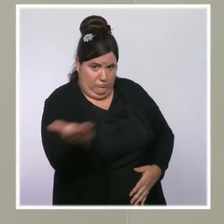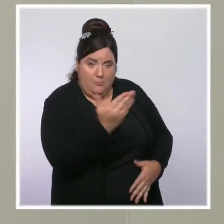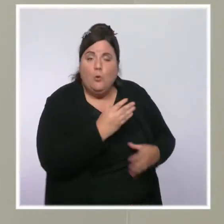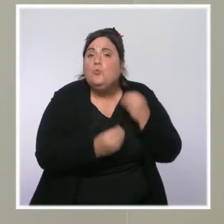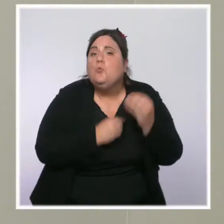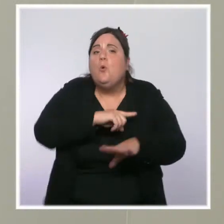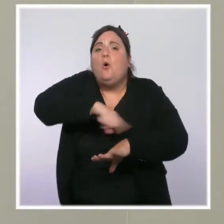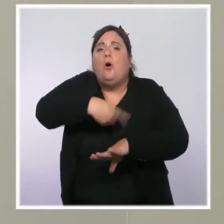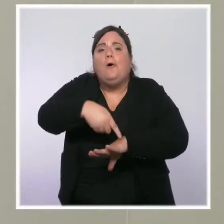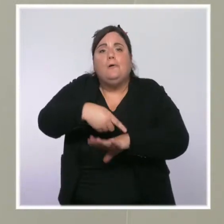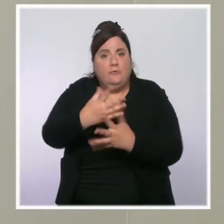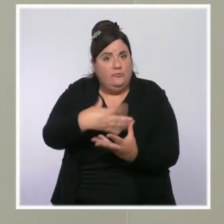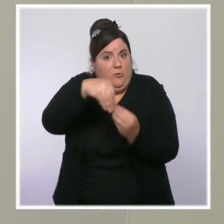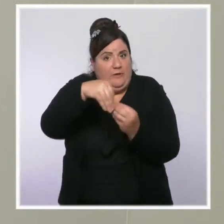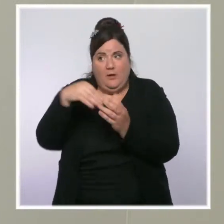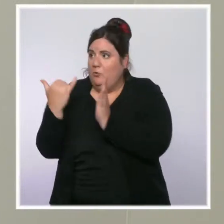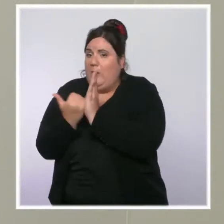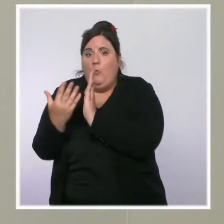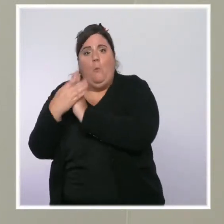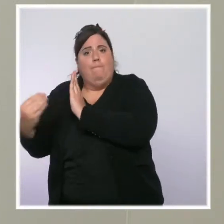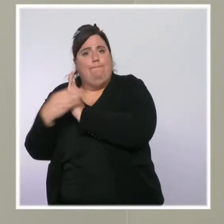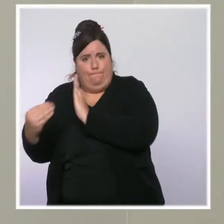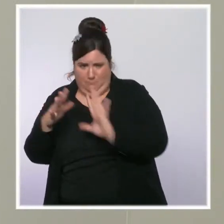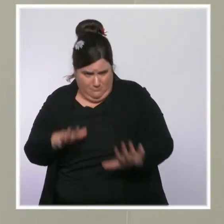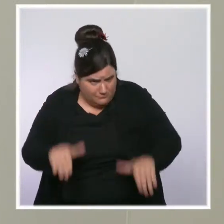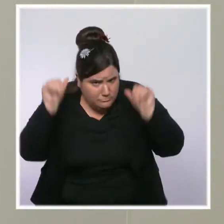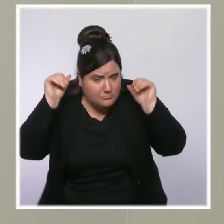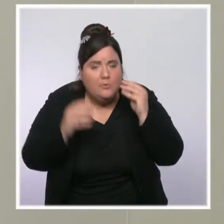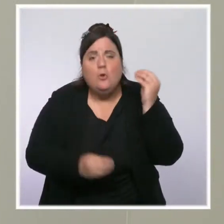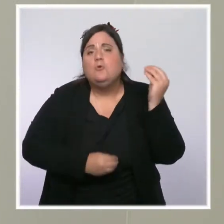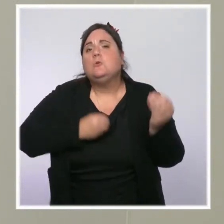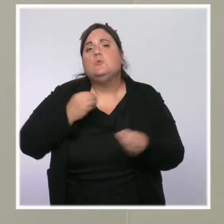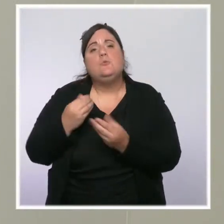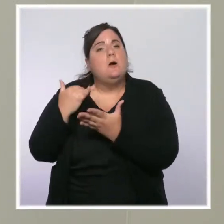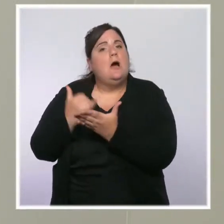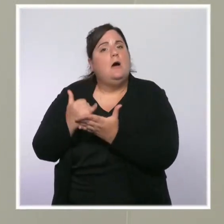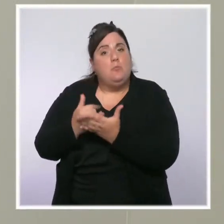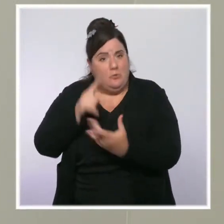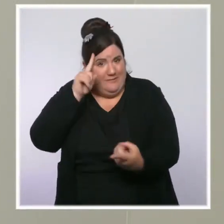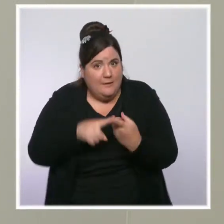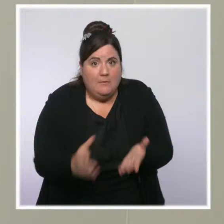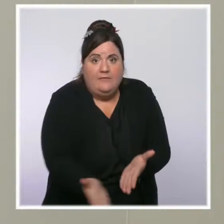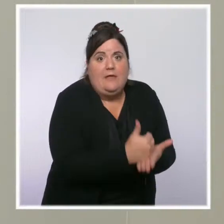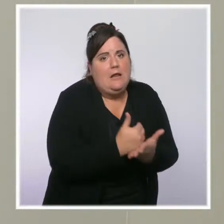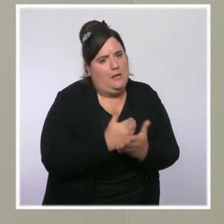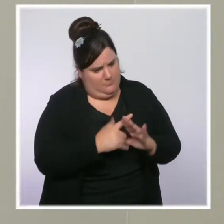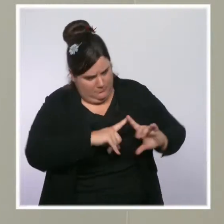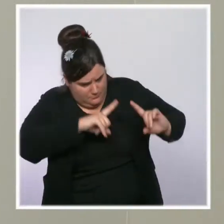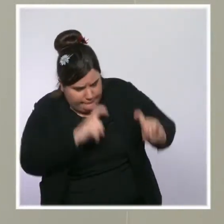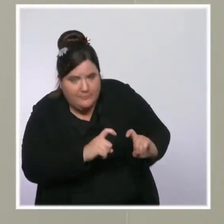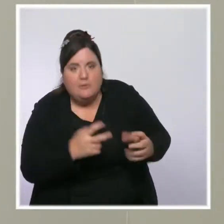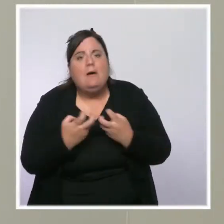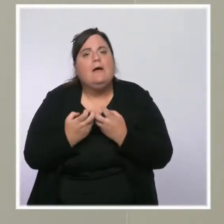quand on prend toutes nos mesures sur l'impôt sur le revenu pour les premières tranches, sur la suppression de la taxe d'habitation pour 80 % des Français,